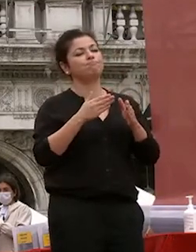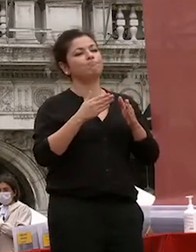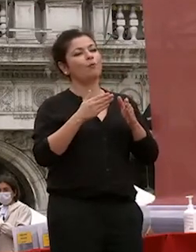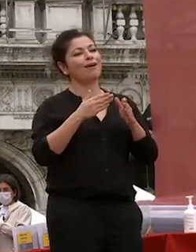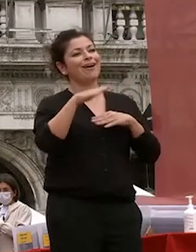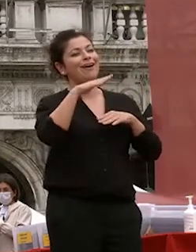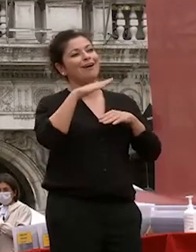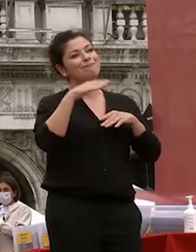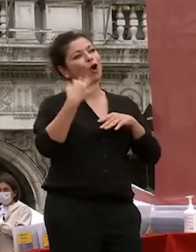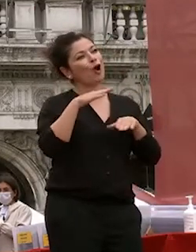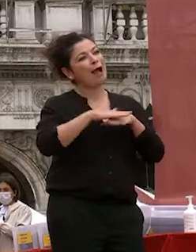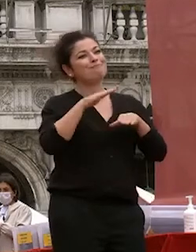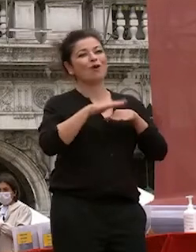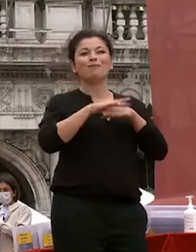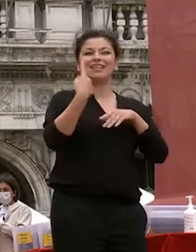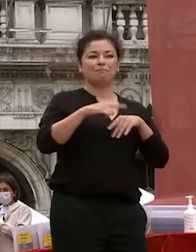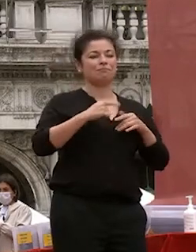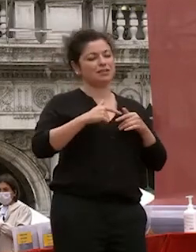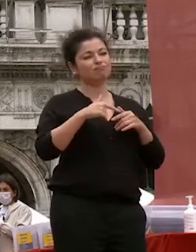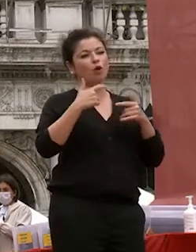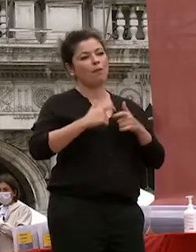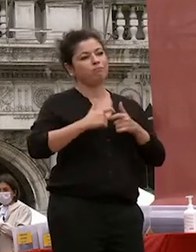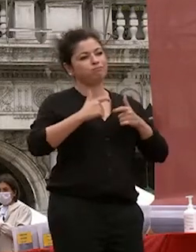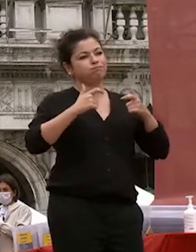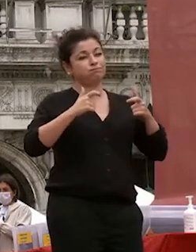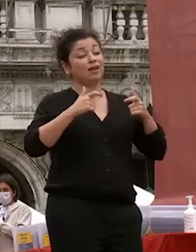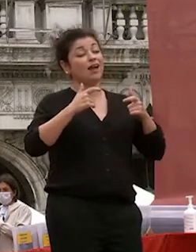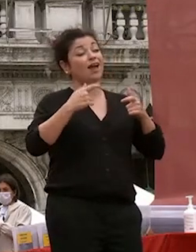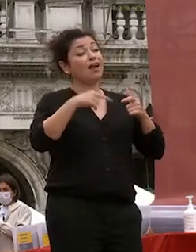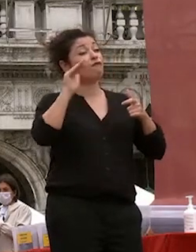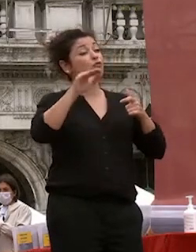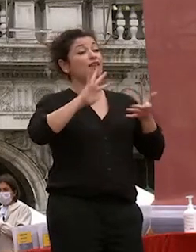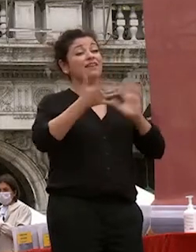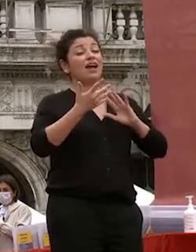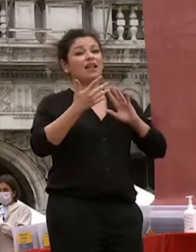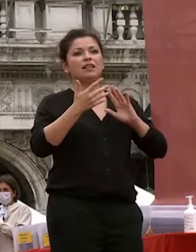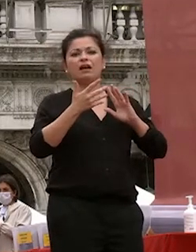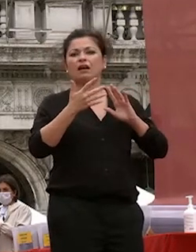faccia per l'appunto distinguere nelle in un mondo di informazione che vi che